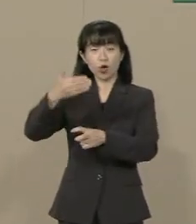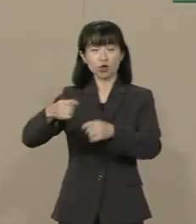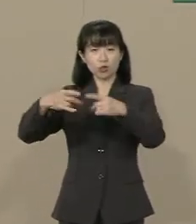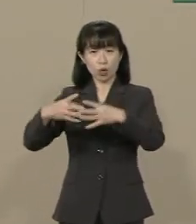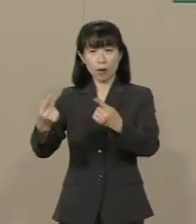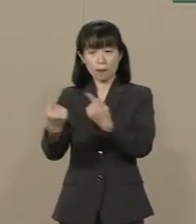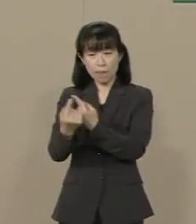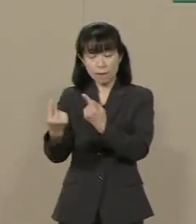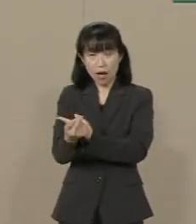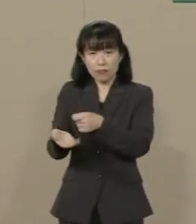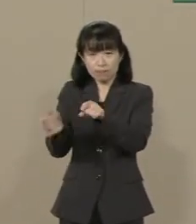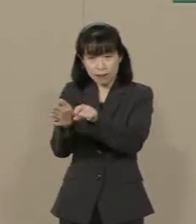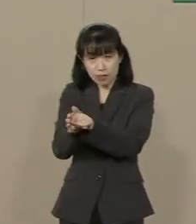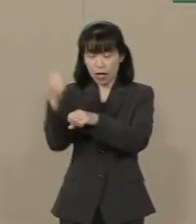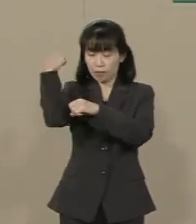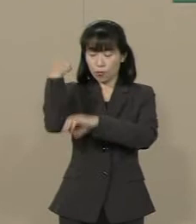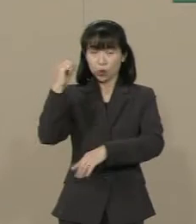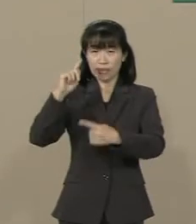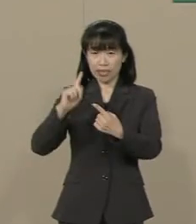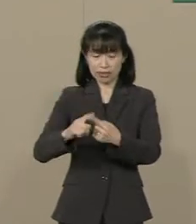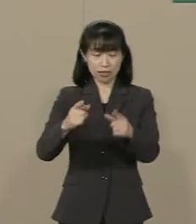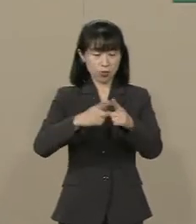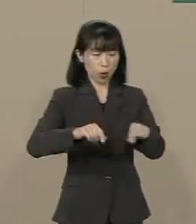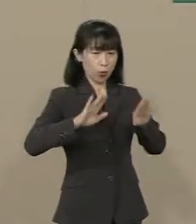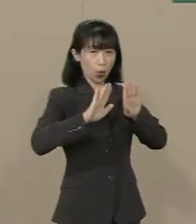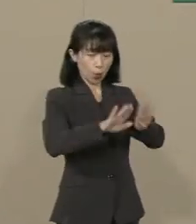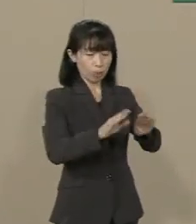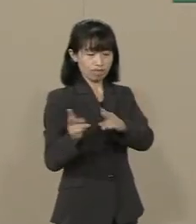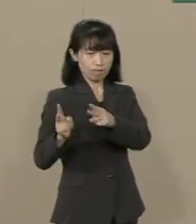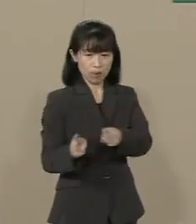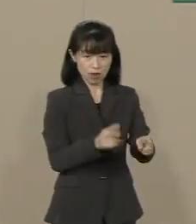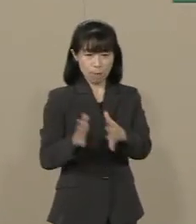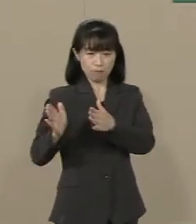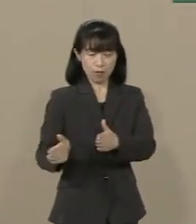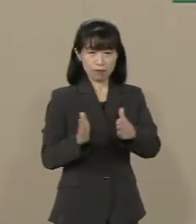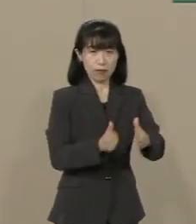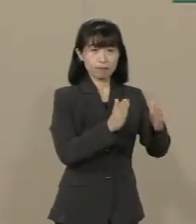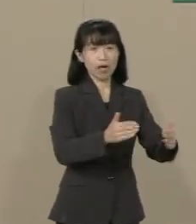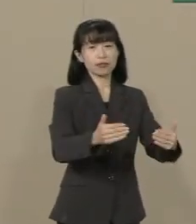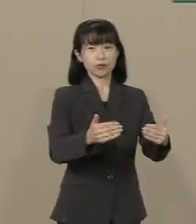抜本的に国防の体制を 整えていく必要があります